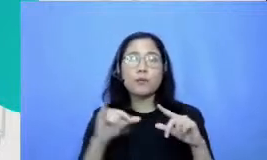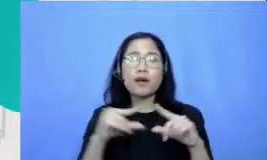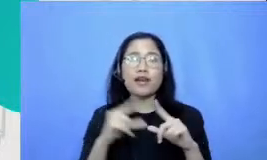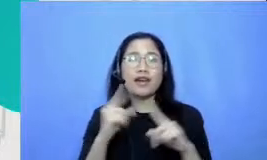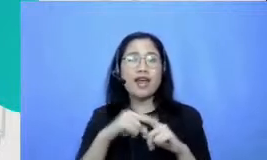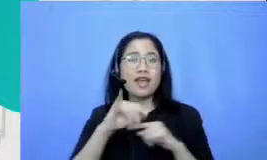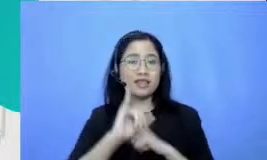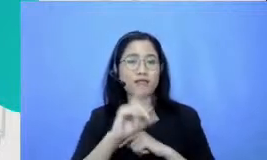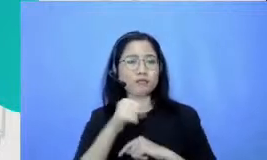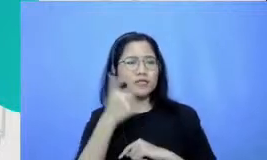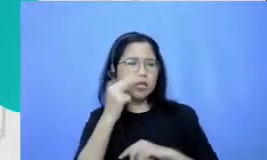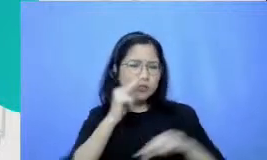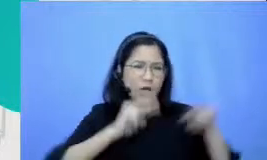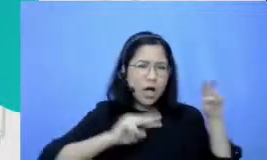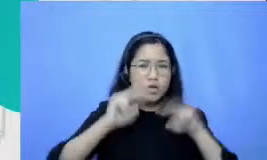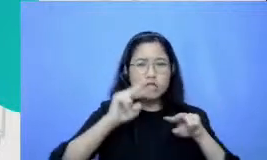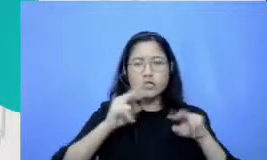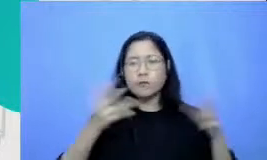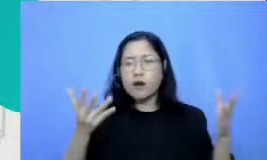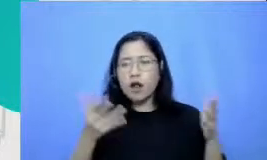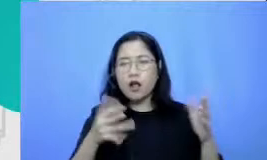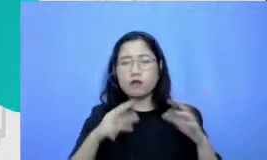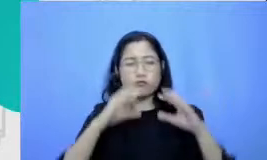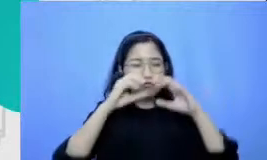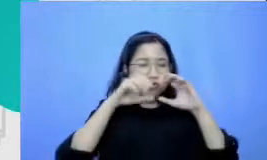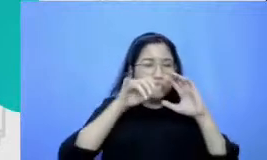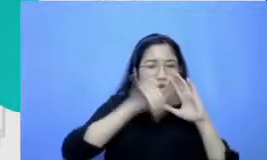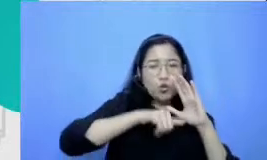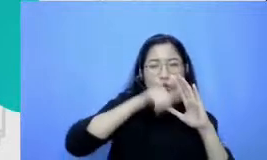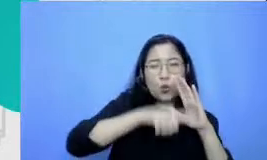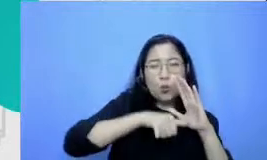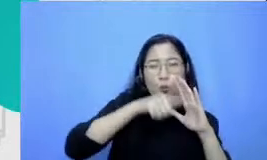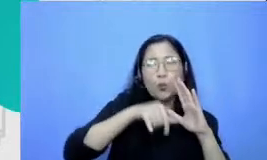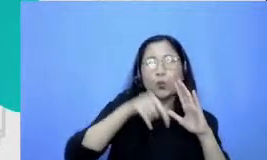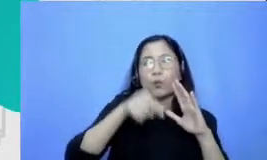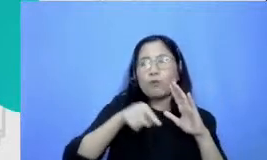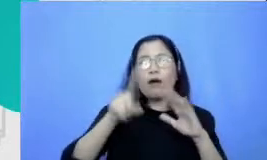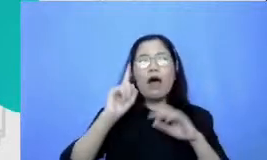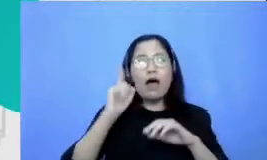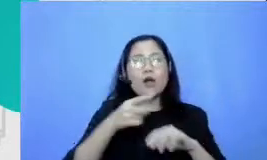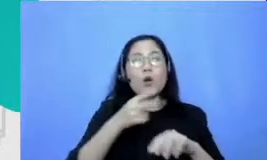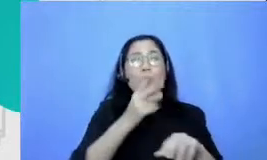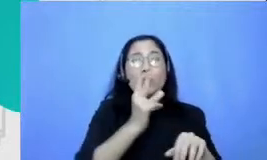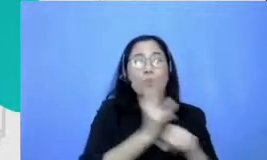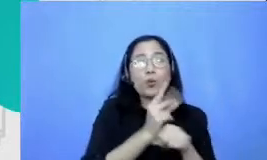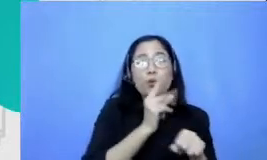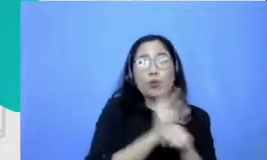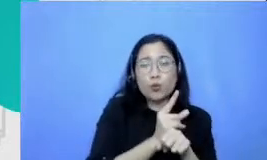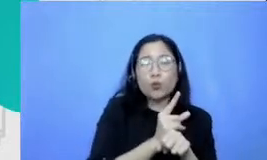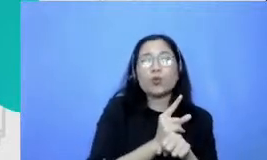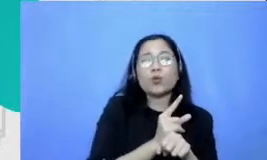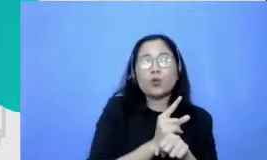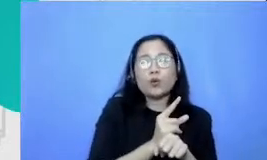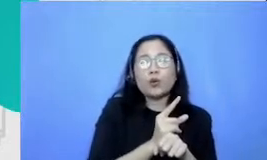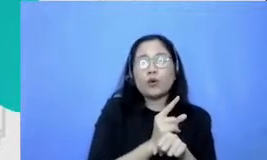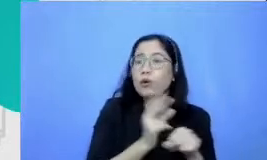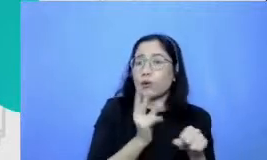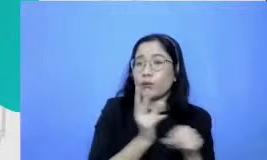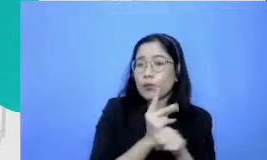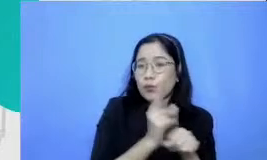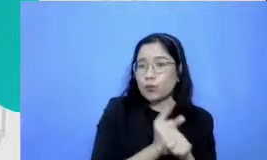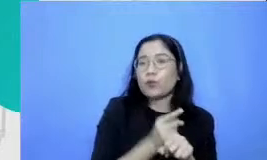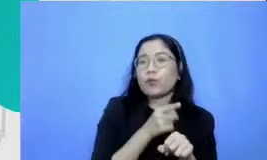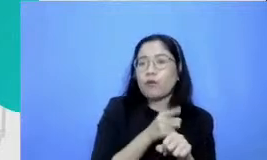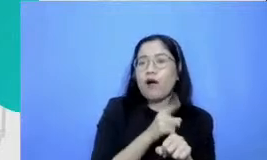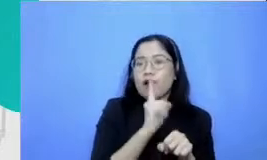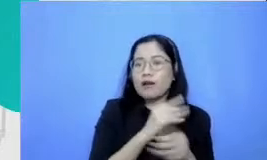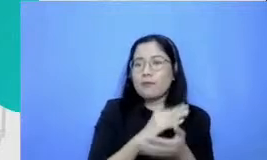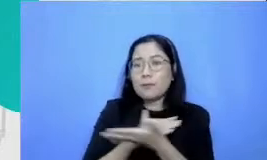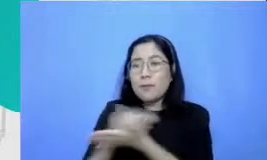berbagai macam sharing-sharing best practices dari guru-guru mm yang juga berbagi tentang bagaimana